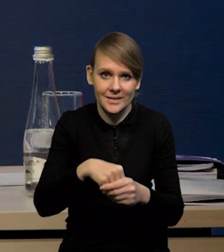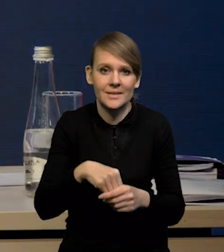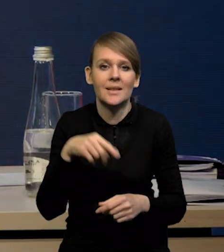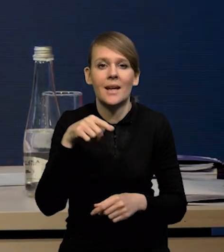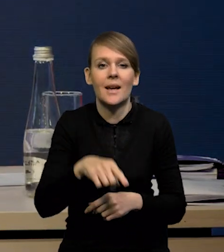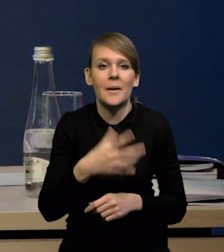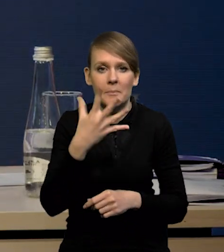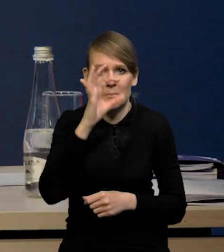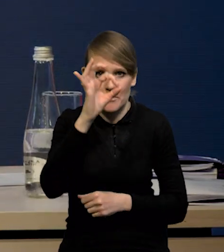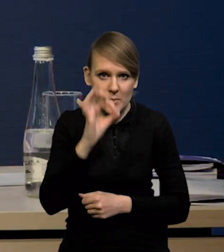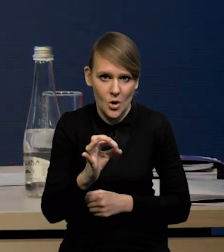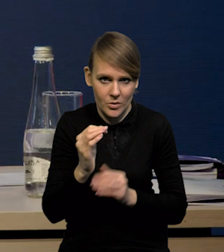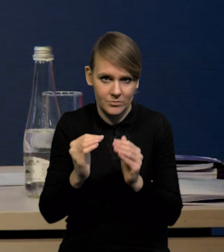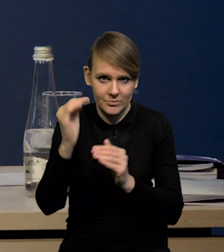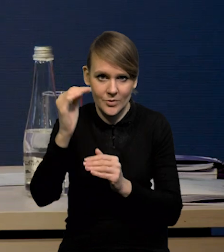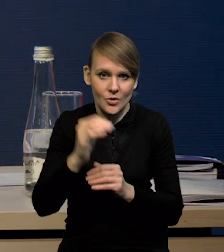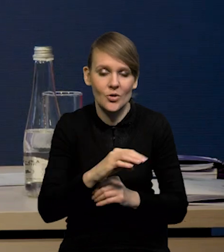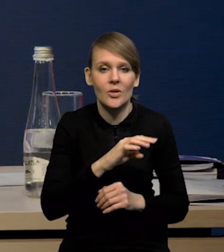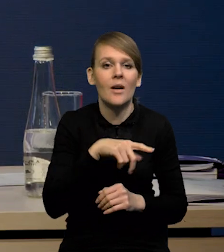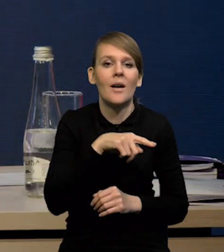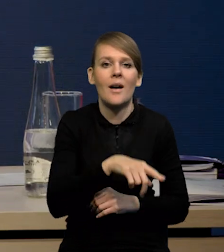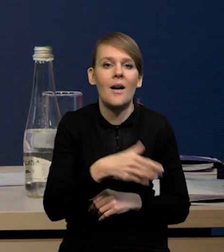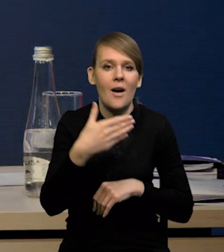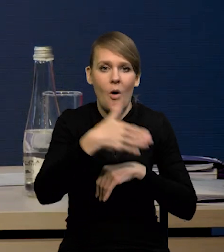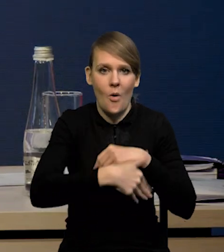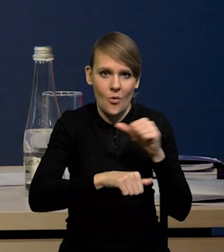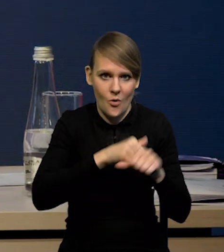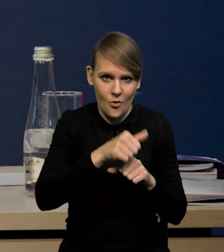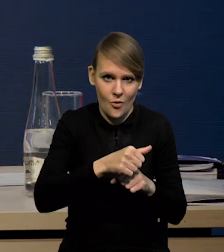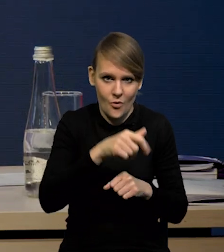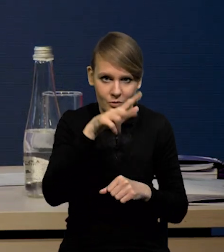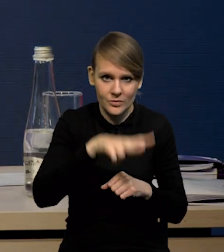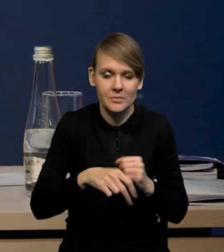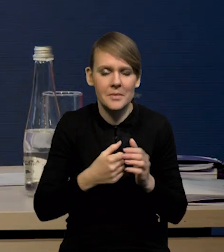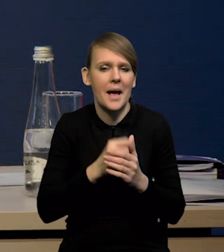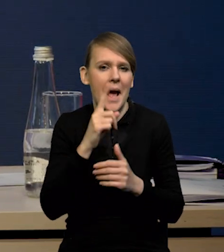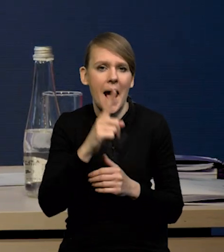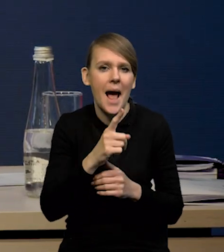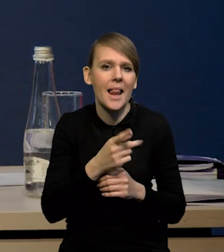One wzrosły o prawie 5% w czwartym kwartale, natomiast również te dane cząstkowe za bardzo na to nie wskazywały.